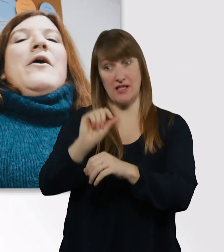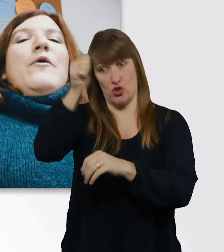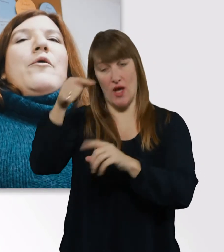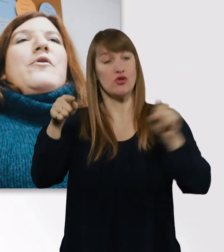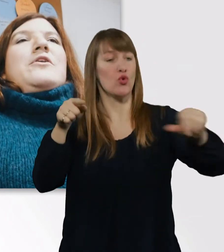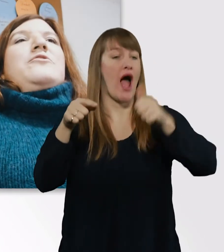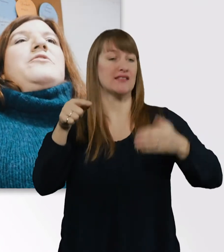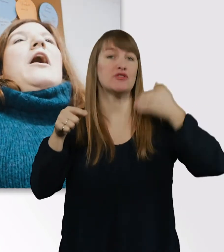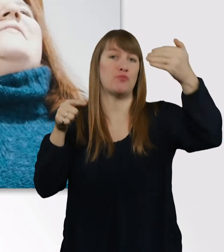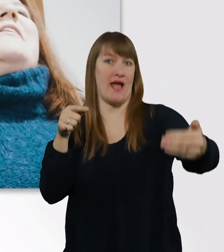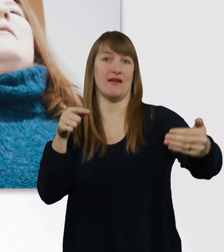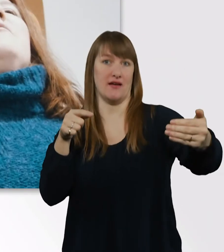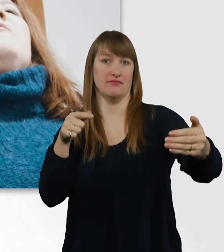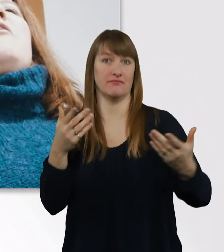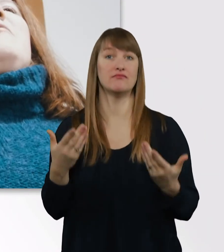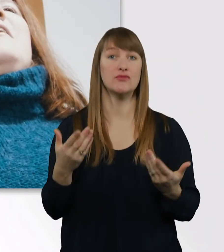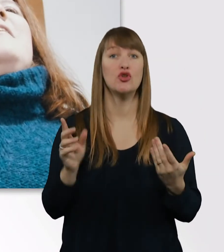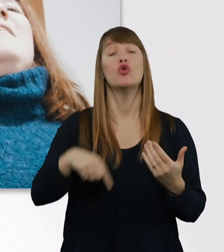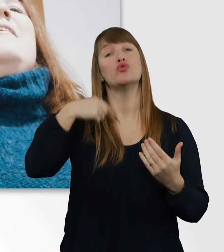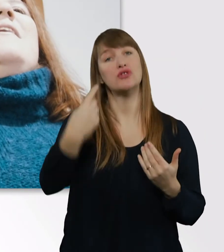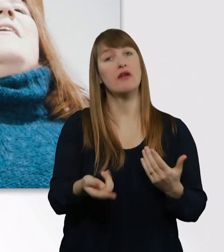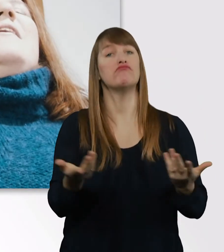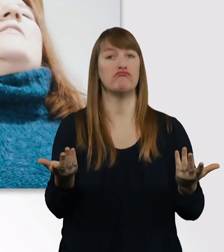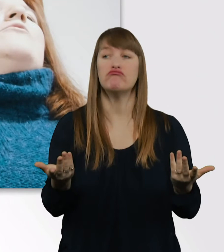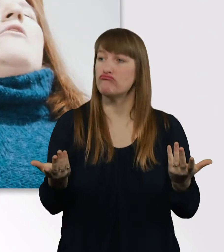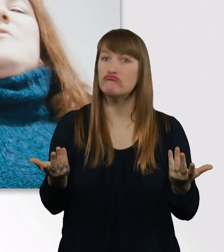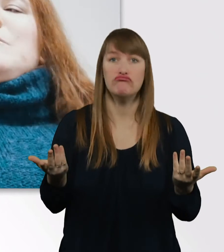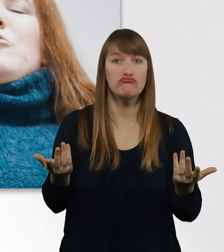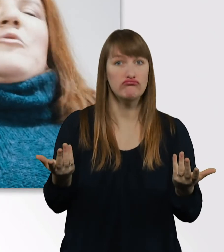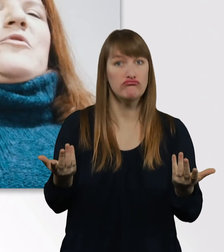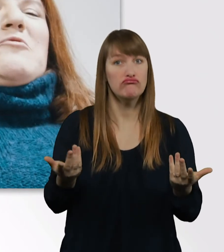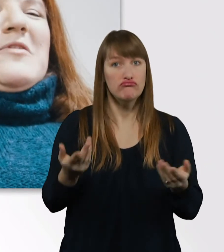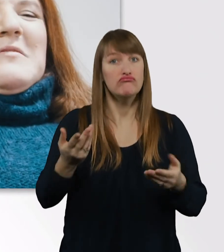Dann kam sie mich öfter zu Hause in Bochum besuchen.